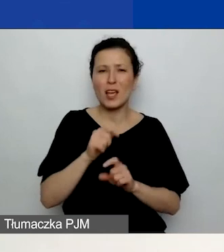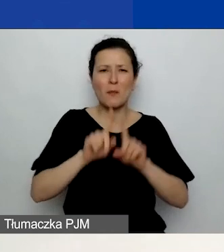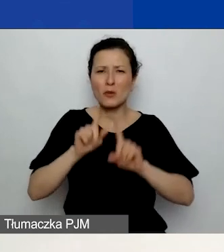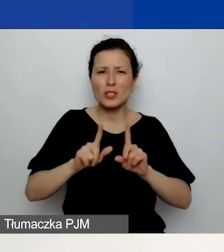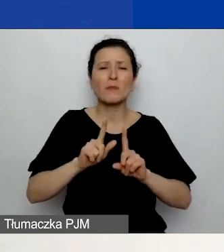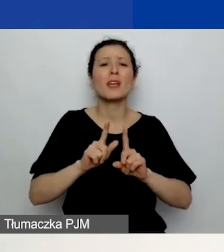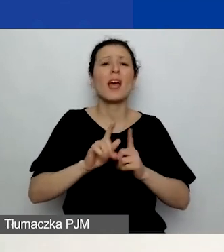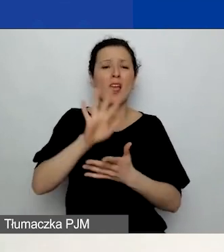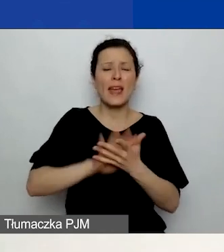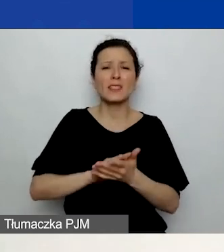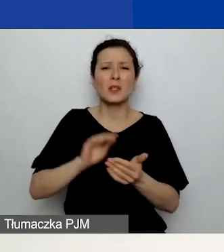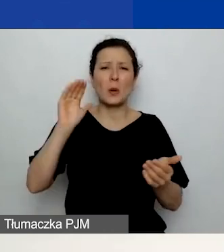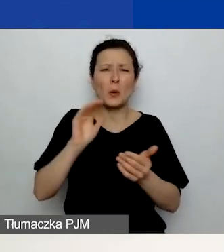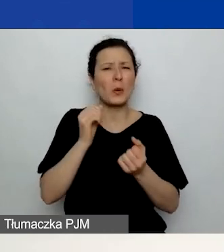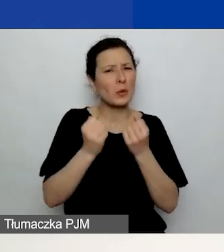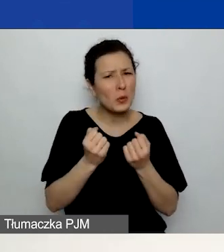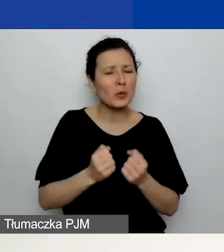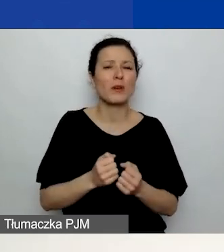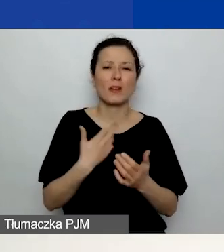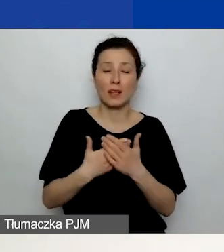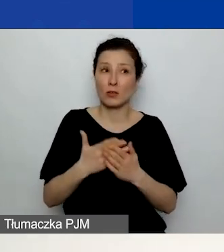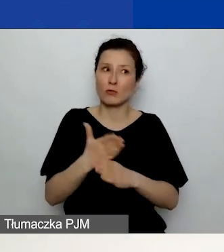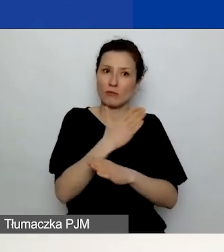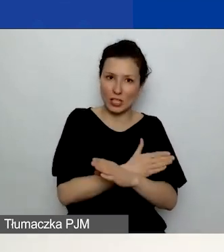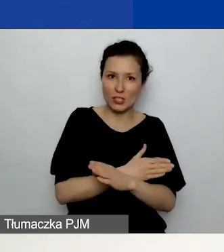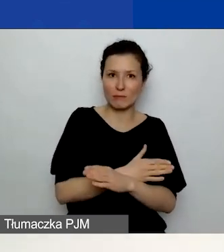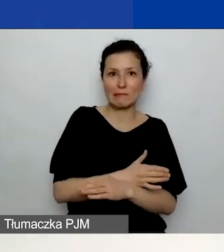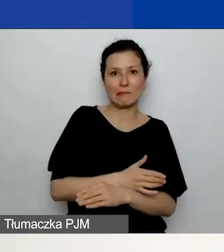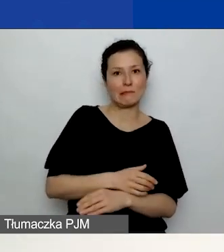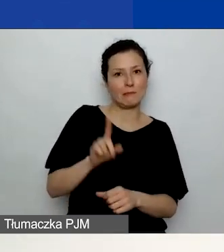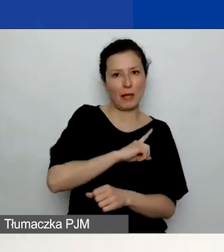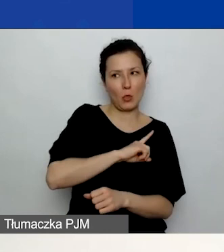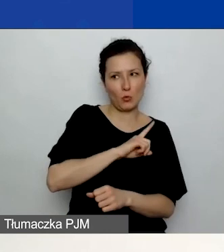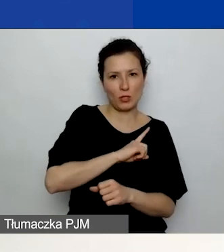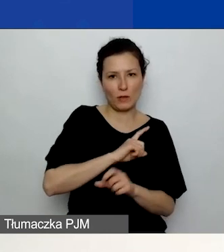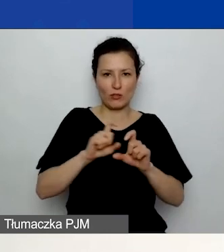Miejcie to na uwadze, już opisując wasze działania.